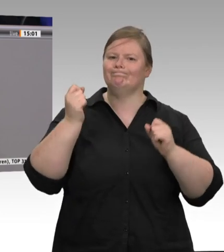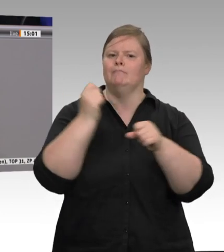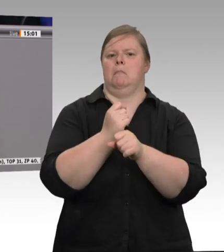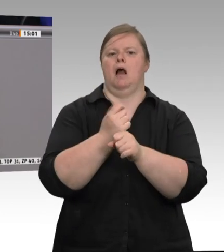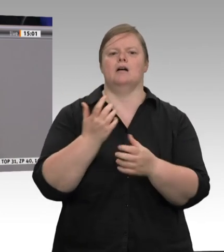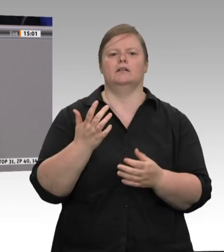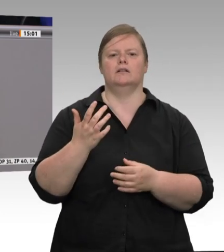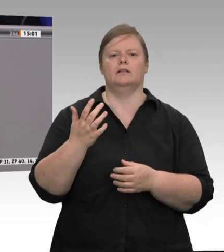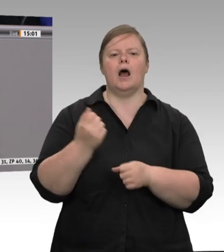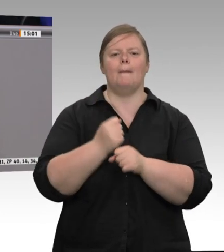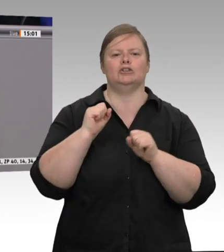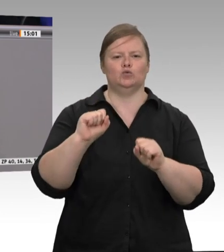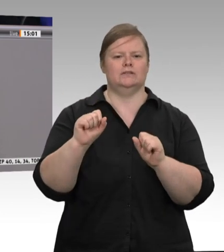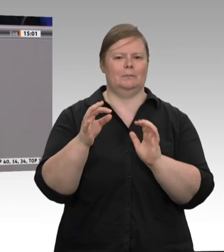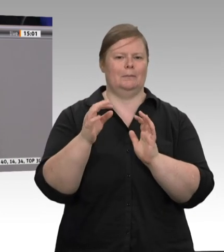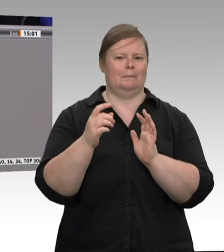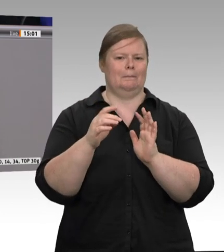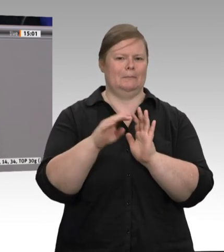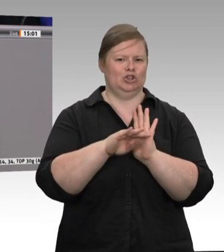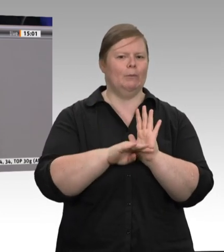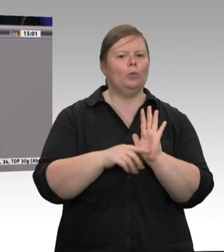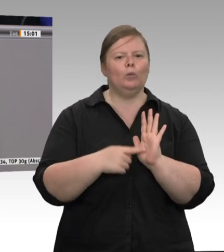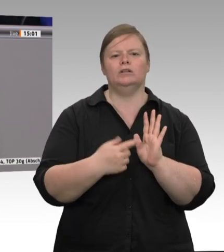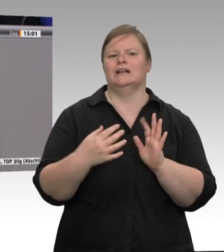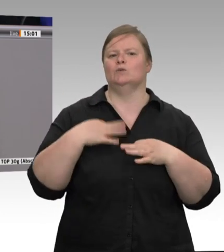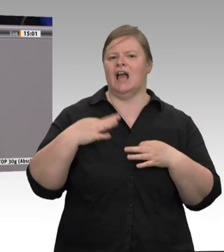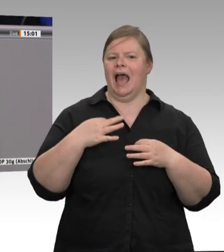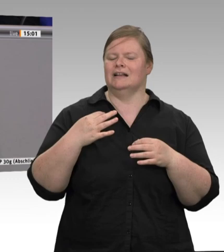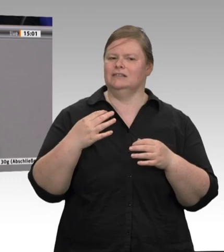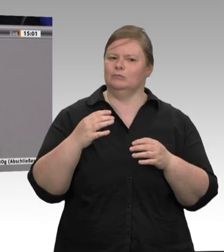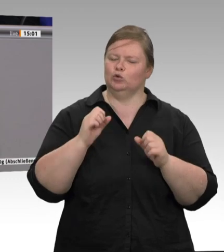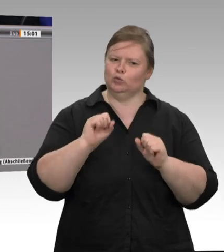ich schon fragen: Warum haben wir die? Herr Kollege, erlauben Sie eine Zwischenfrage?